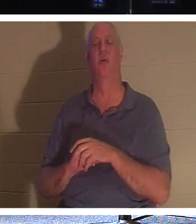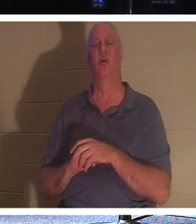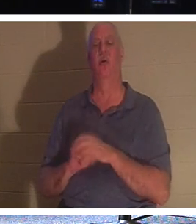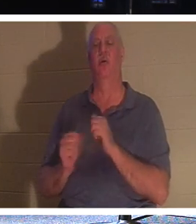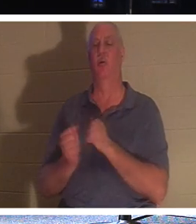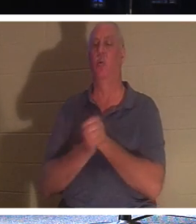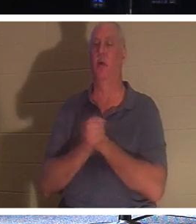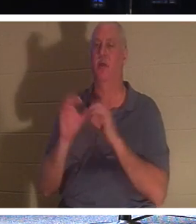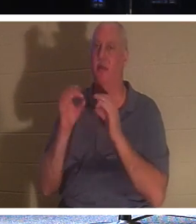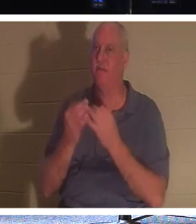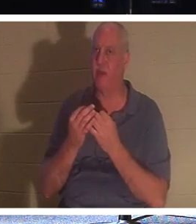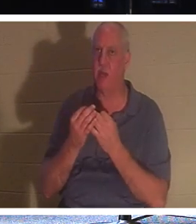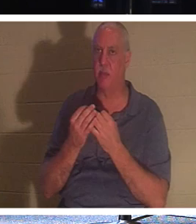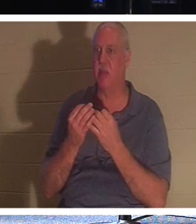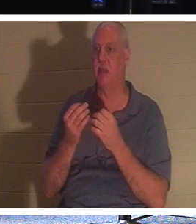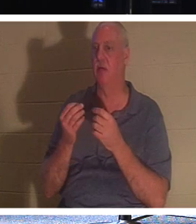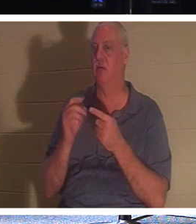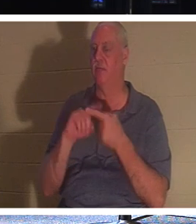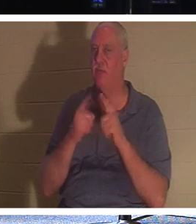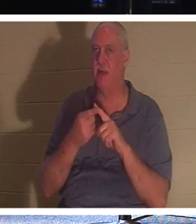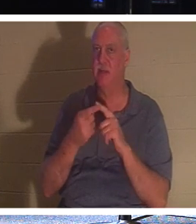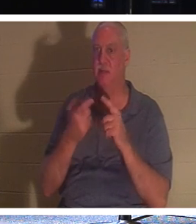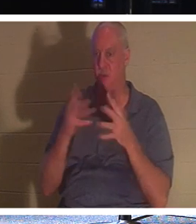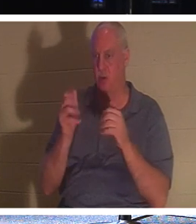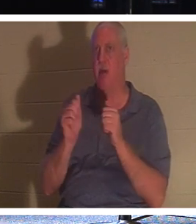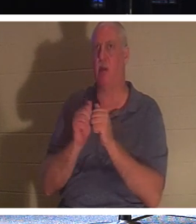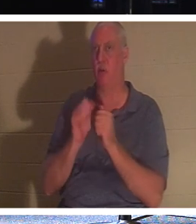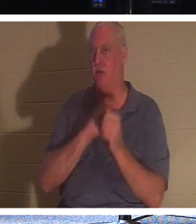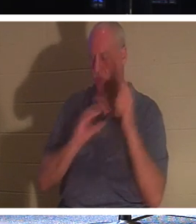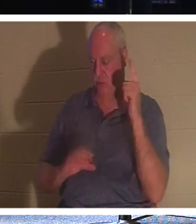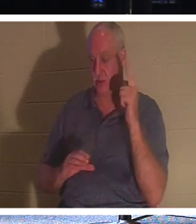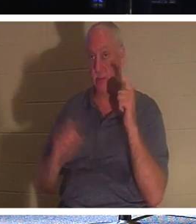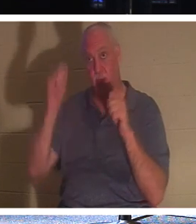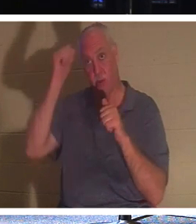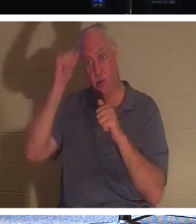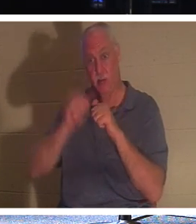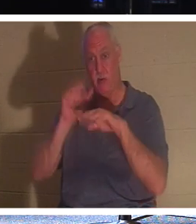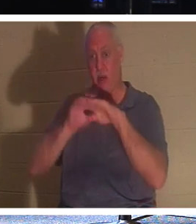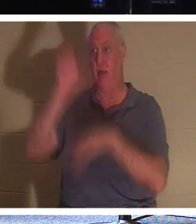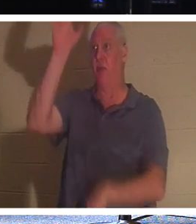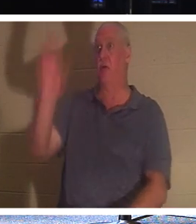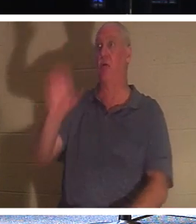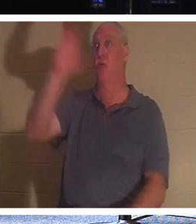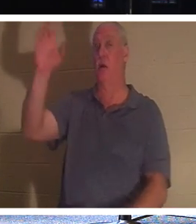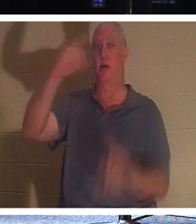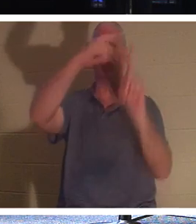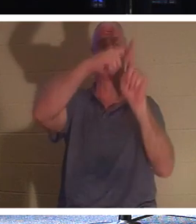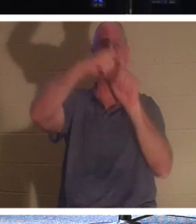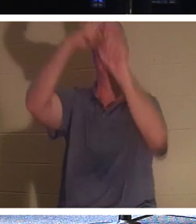もキリストのうちにいます。十字架にかけられた強盗を思い出してください。彼には良い仕事をする機会がなかった。